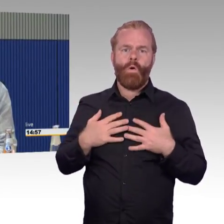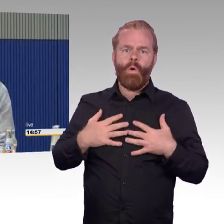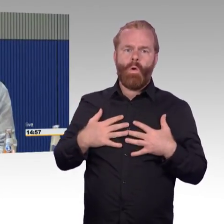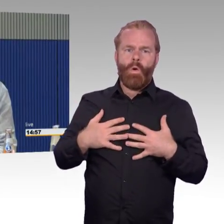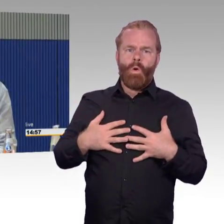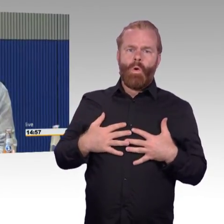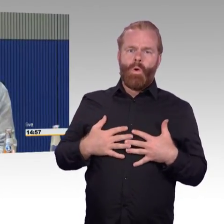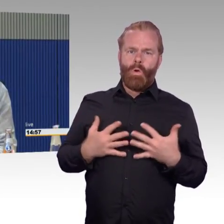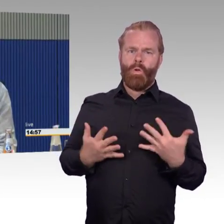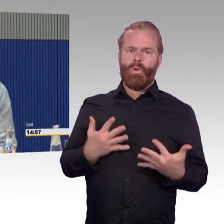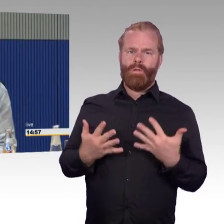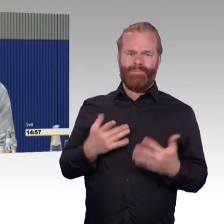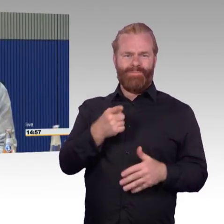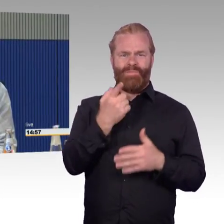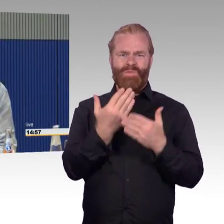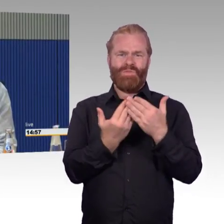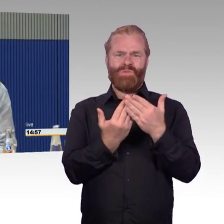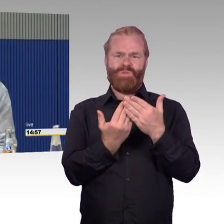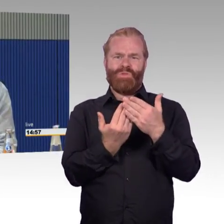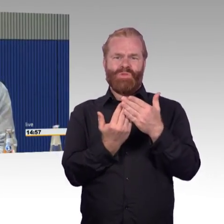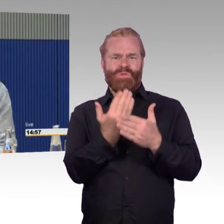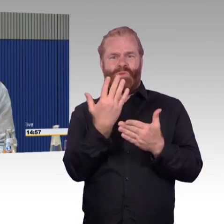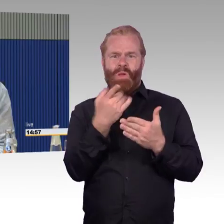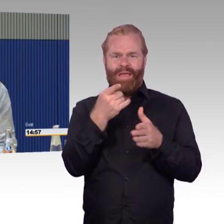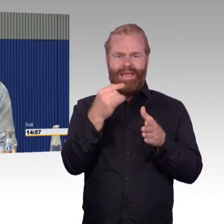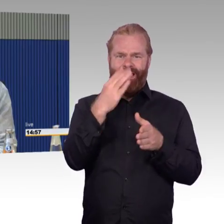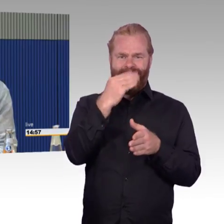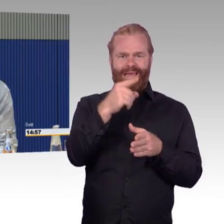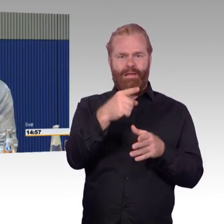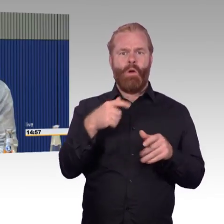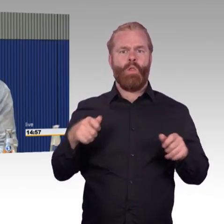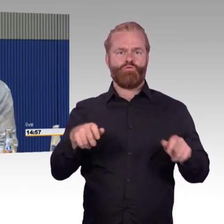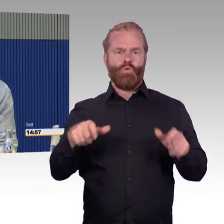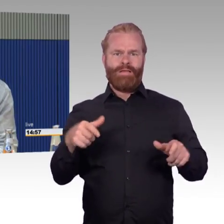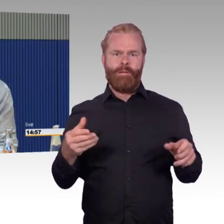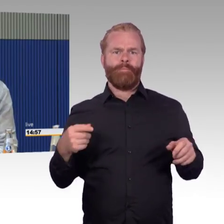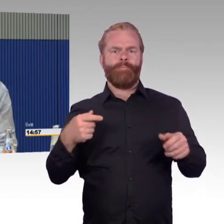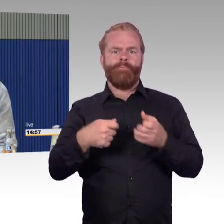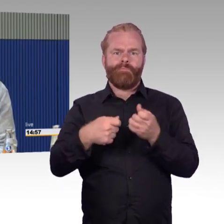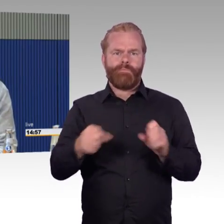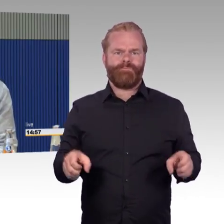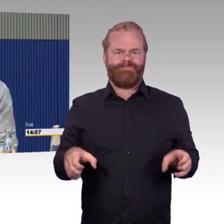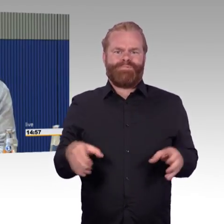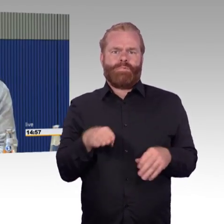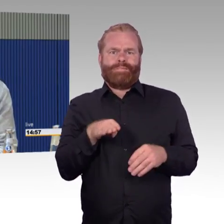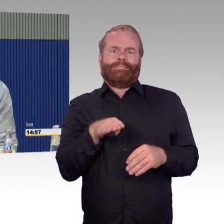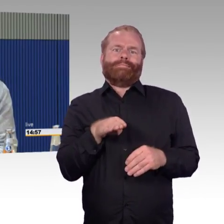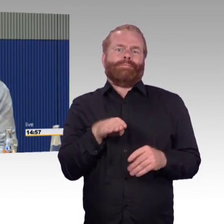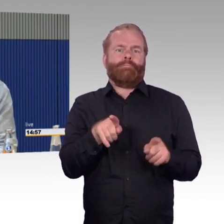wie ich sie retten kann oder retten lassen kann. Wir hatten jetzt das Vergnügen, meinen letzten Reisebericht hatte ich Ihnen geschrieben,